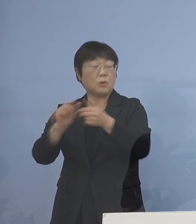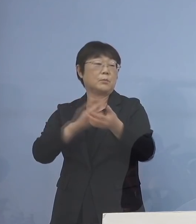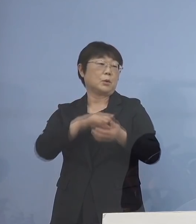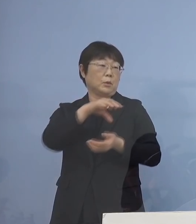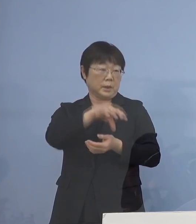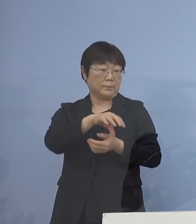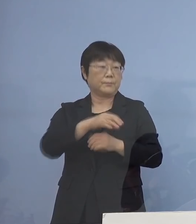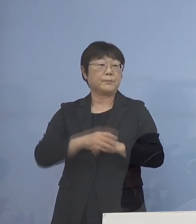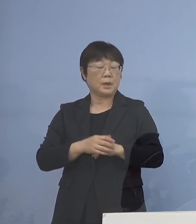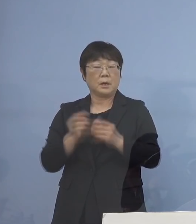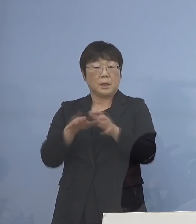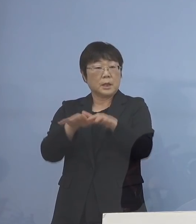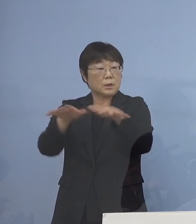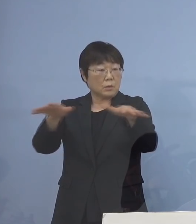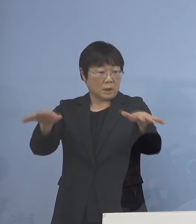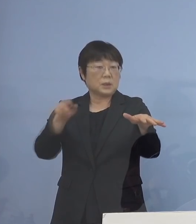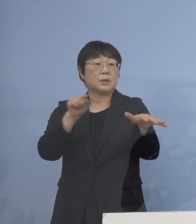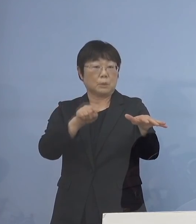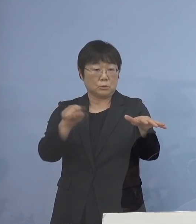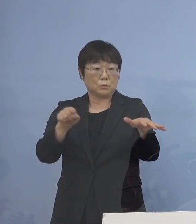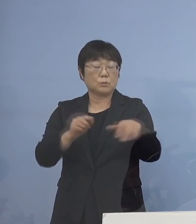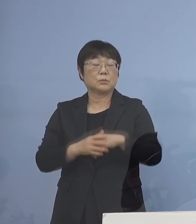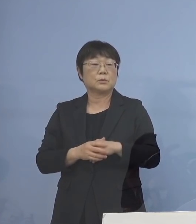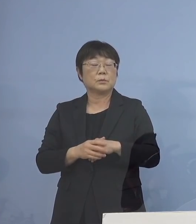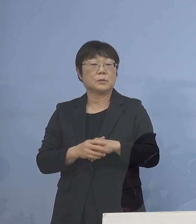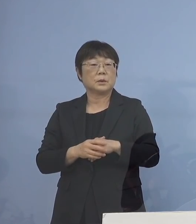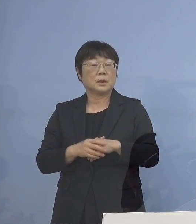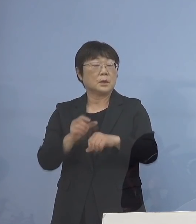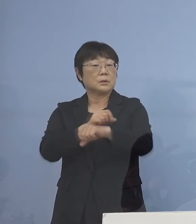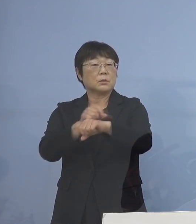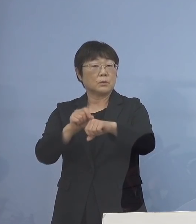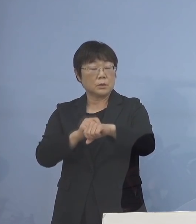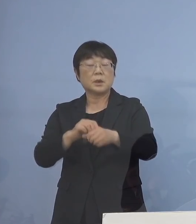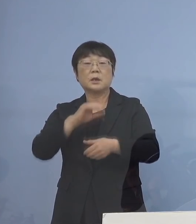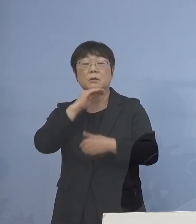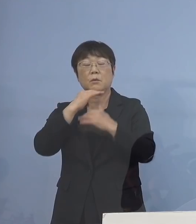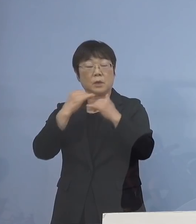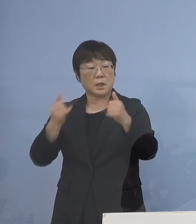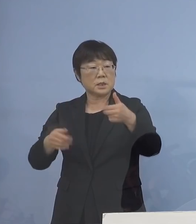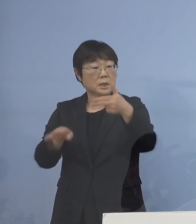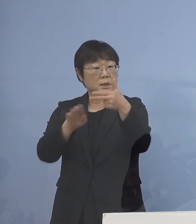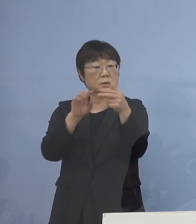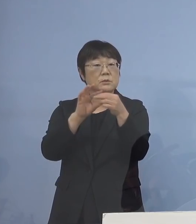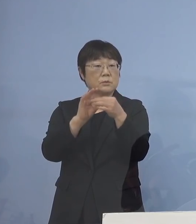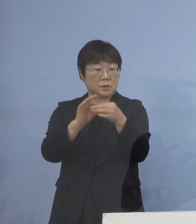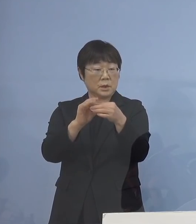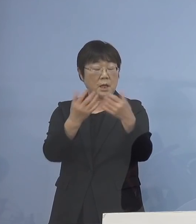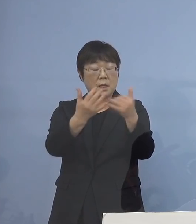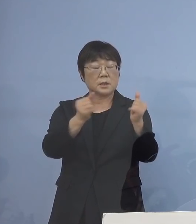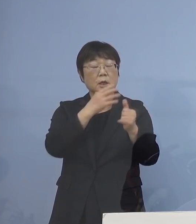こちらに拡がってきているんですね ということで、特に高齢者施設 あるいは社会福祉施設